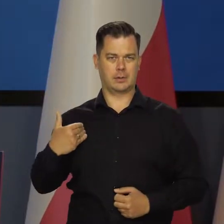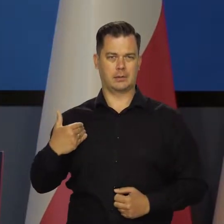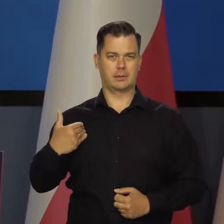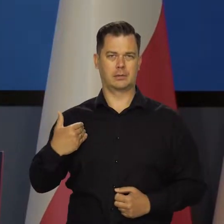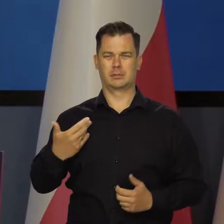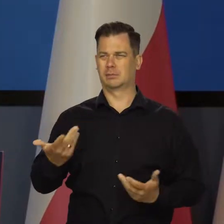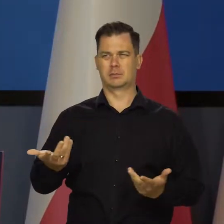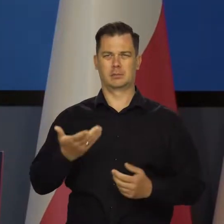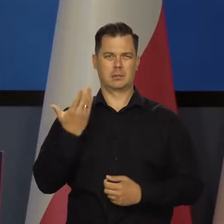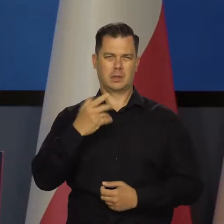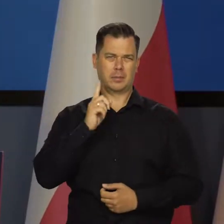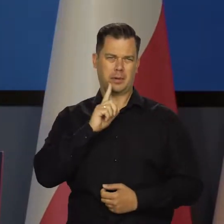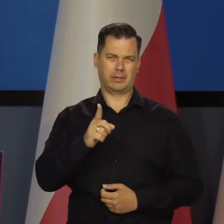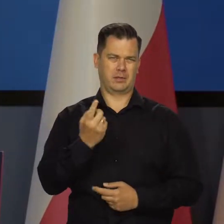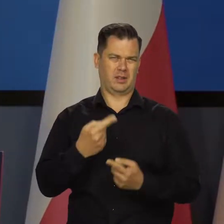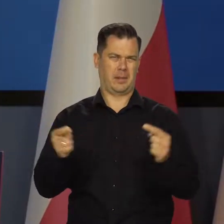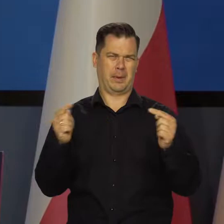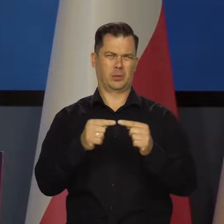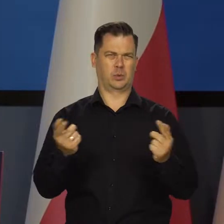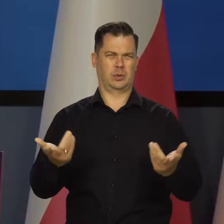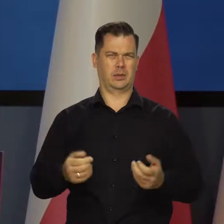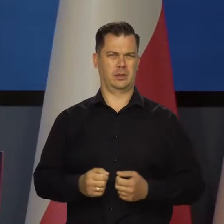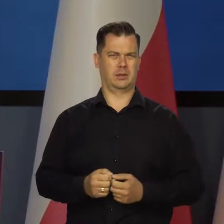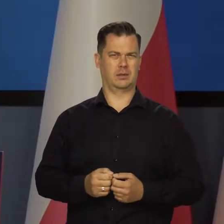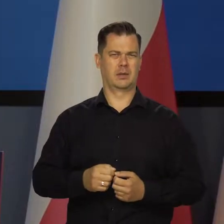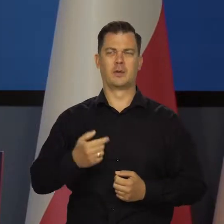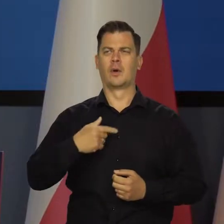To jest absolutnie nieadekwatne zarówno w języku potocznym,